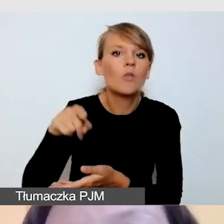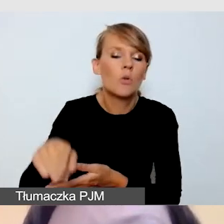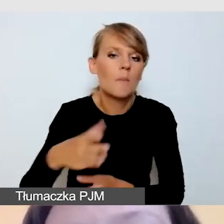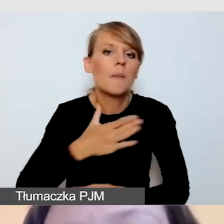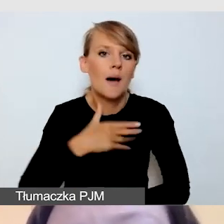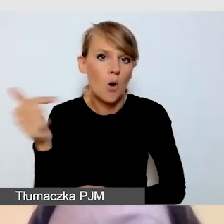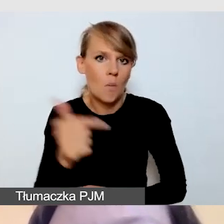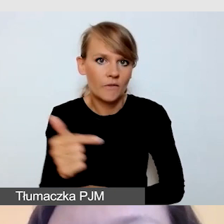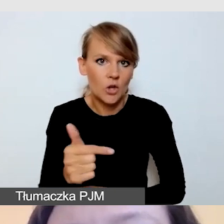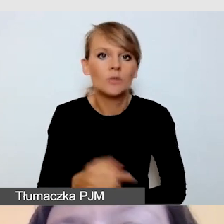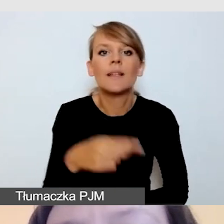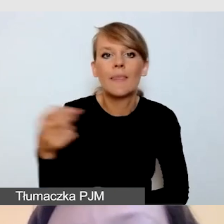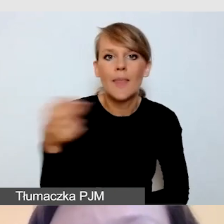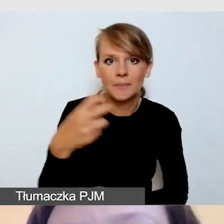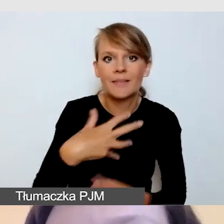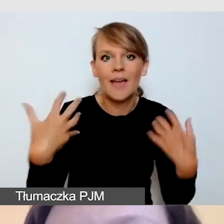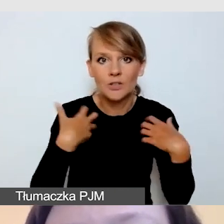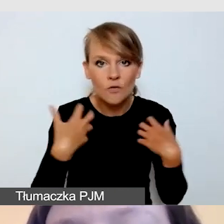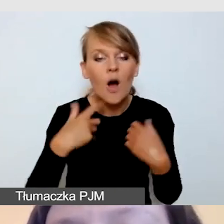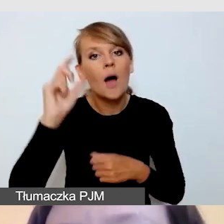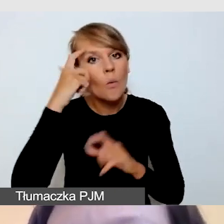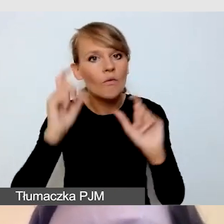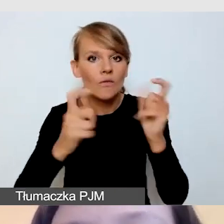i przy głównych wydarzeniach tłumaczenia na język migowy.